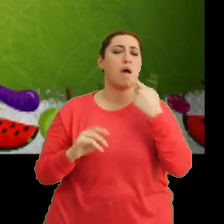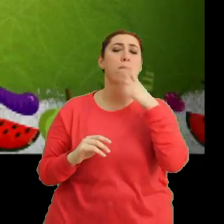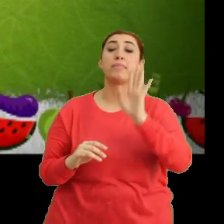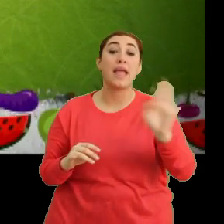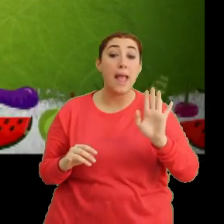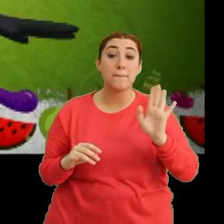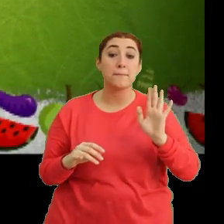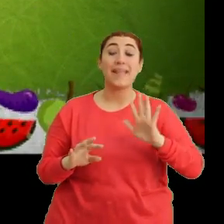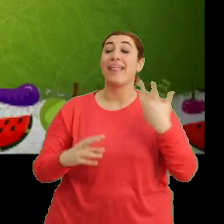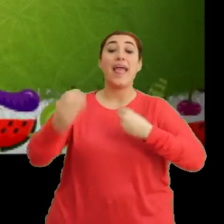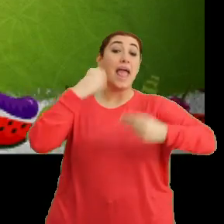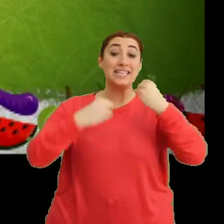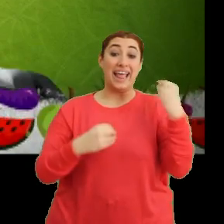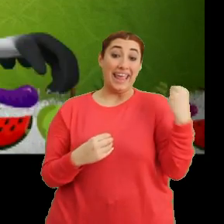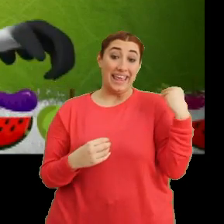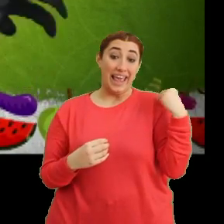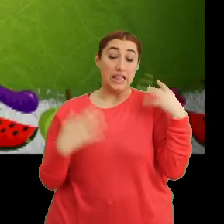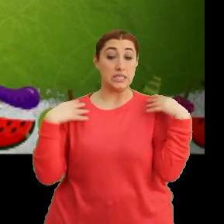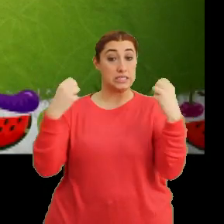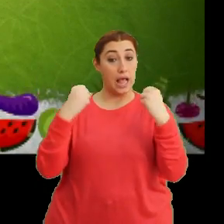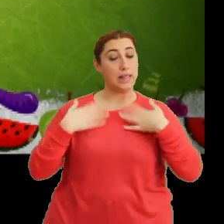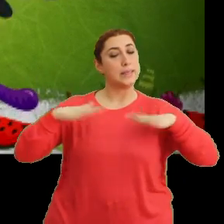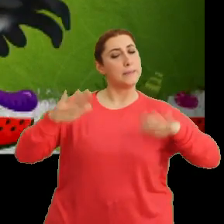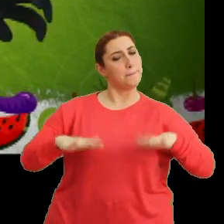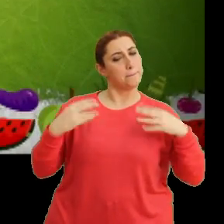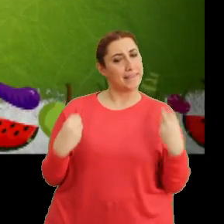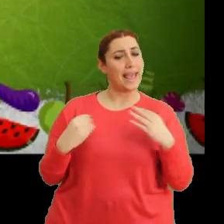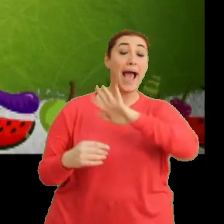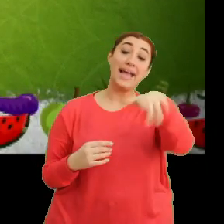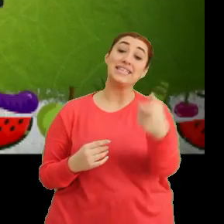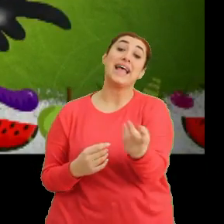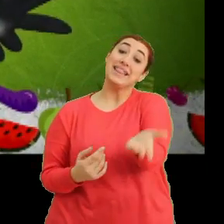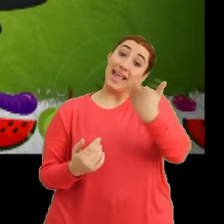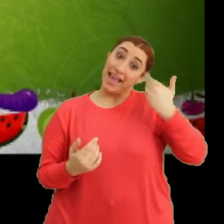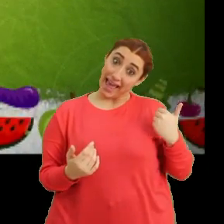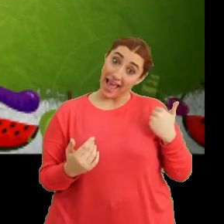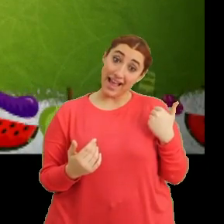"Ne yersem taze, sağlığım yerinde" "Haydi sen de katıl bize"